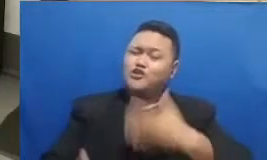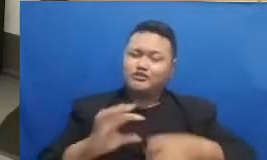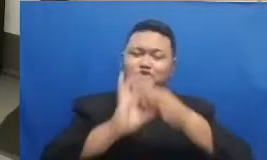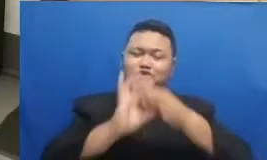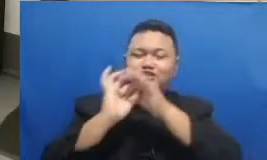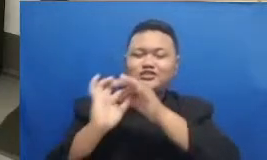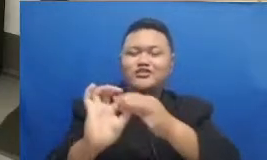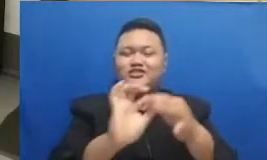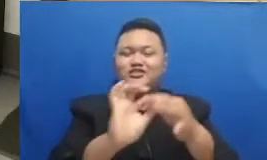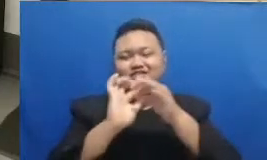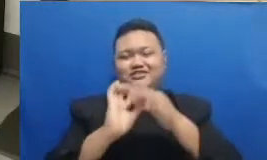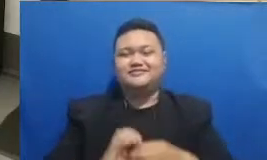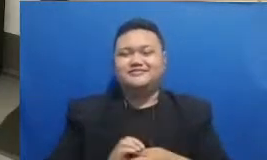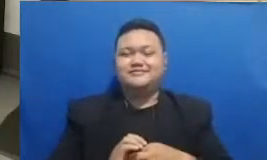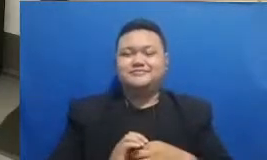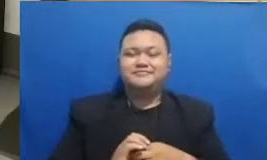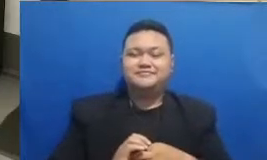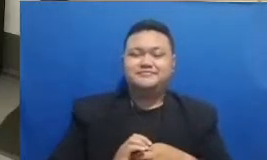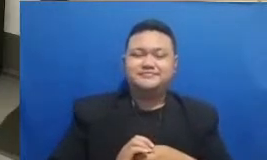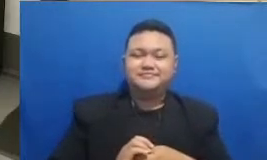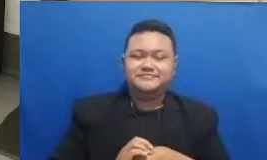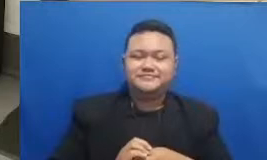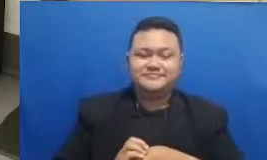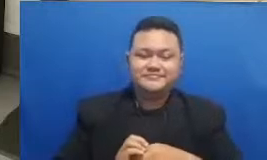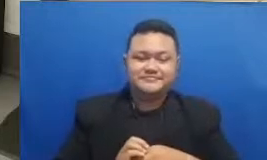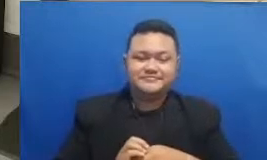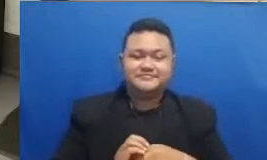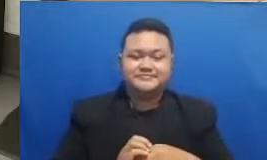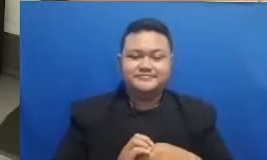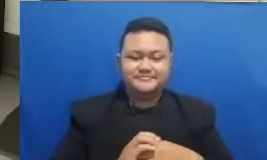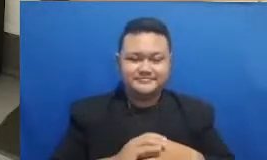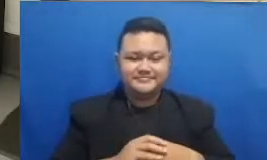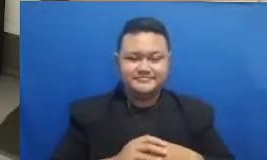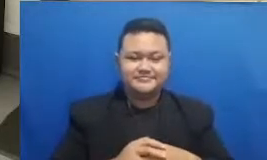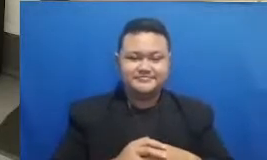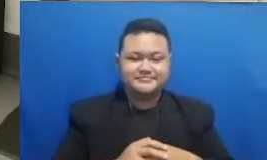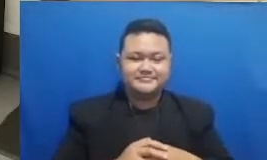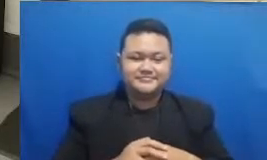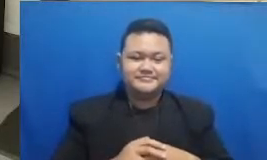katanya Jadi silakan tadi udah ketebak tadi siapa ya yang menang yang pertama tadi jadi